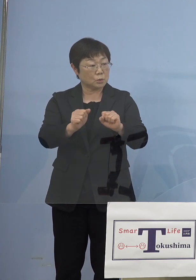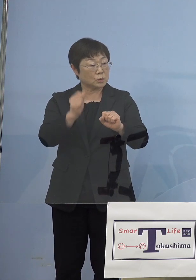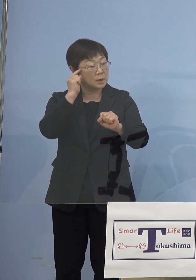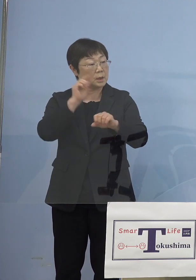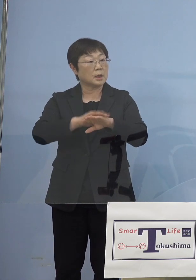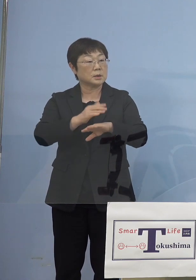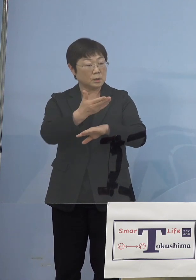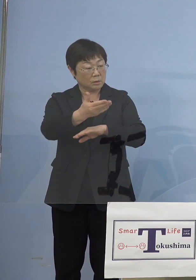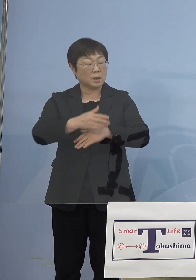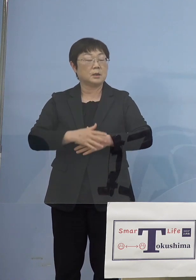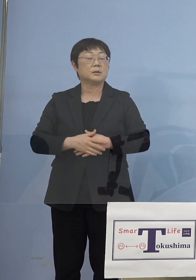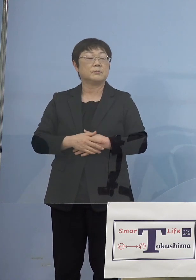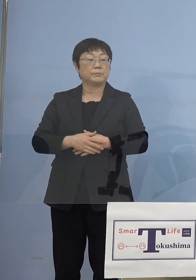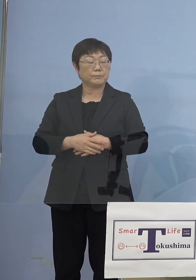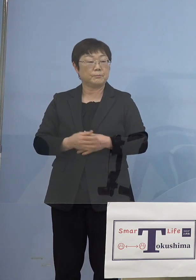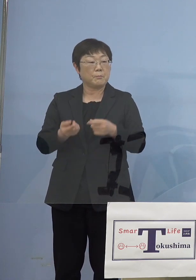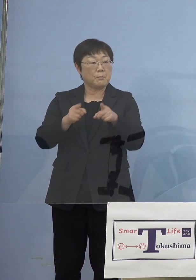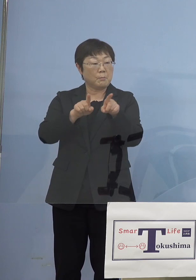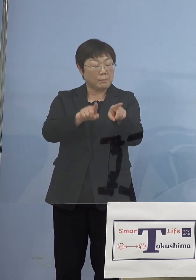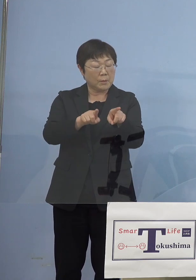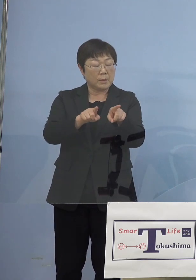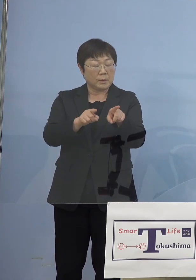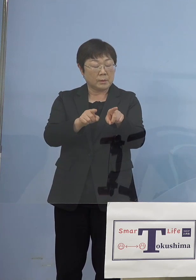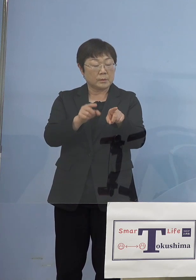（知事） モニタリングは、そのキットを配ったり